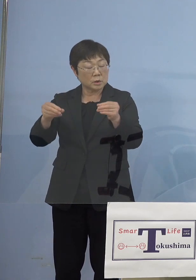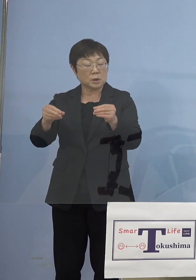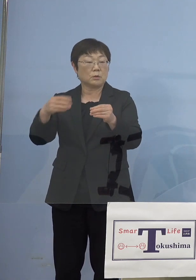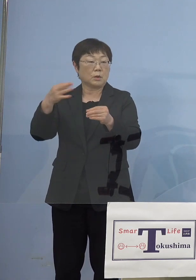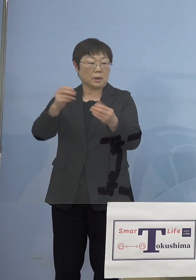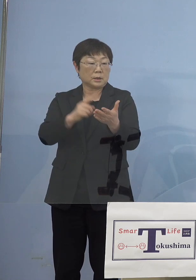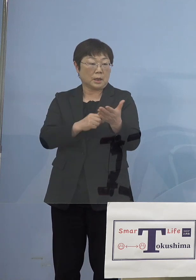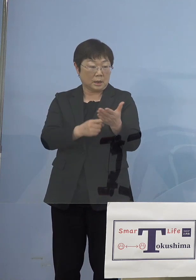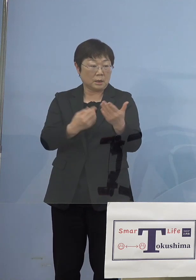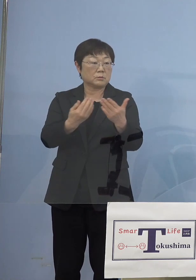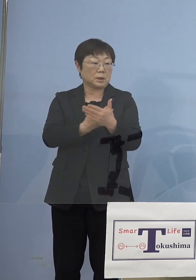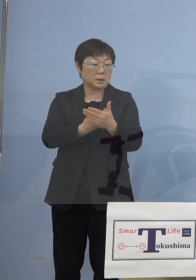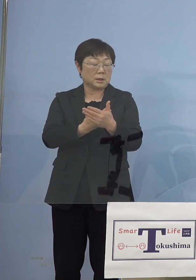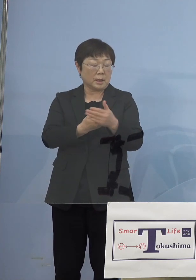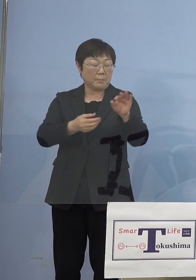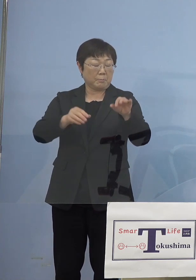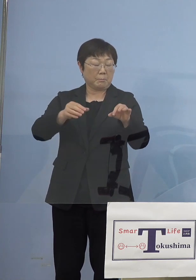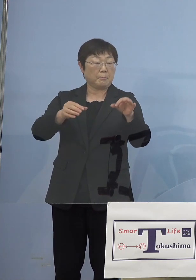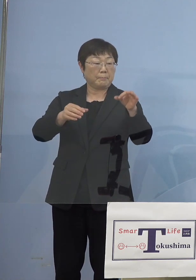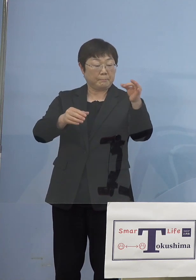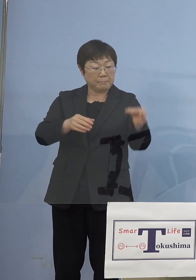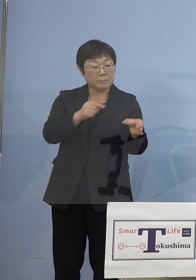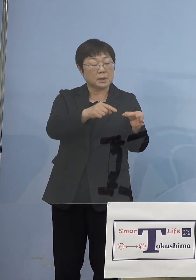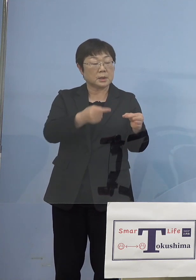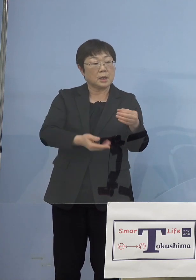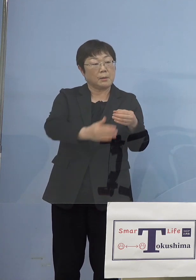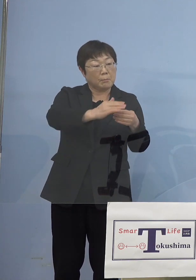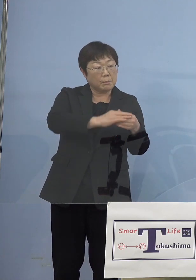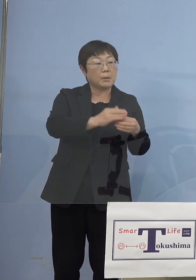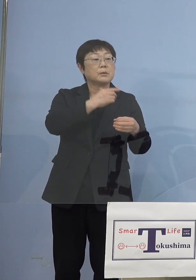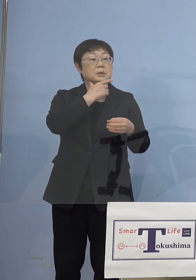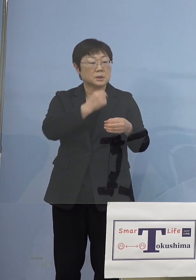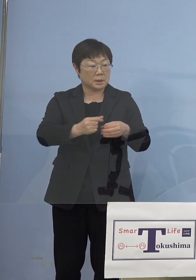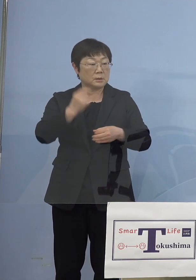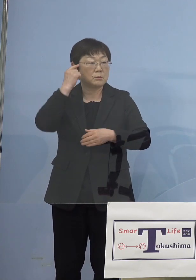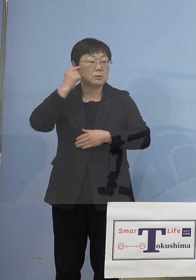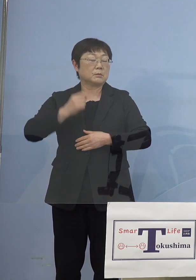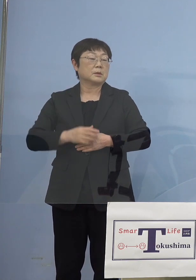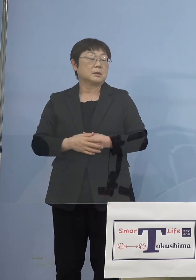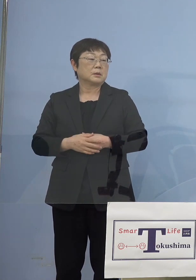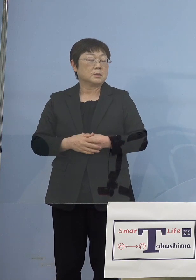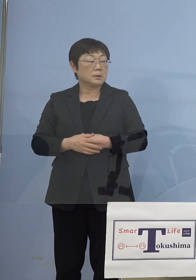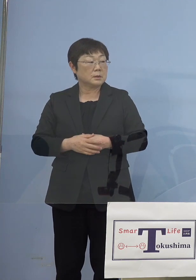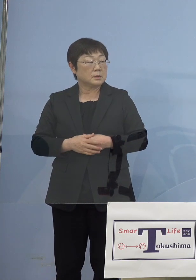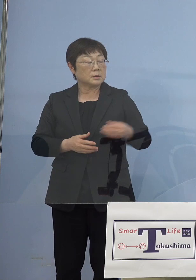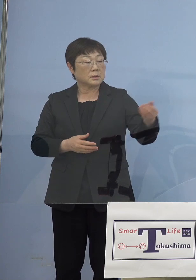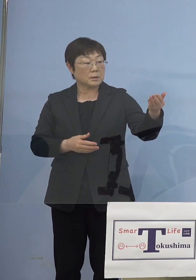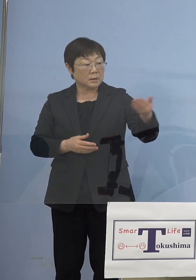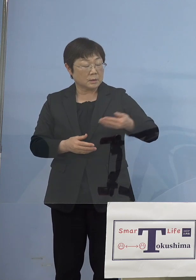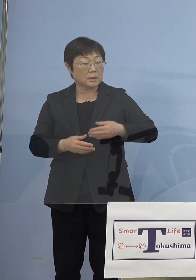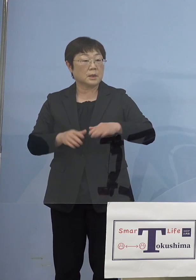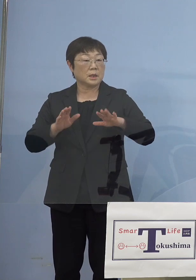低くなるといった場合には乗せて いくということをさせていただく （徳島新聞社） 今アナウンスしている協力金の